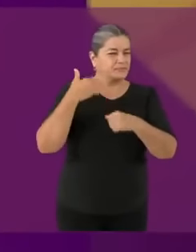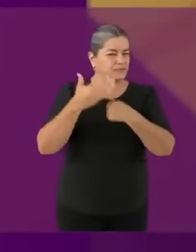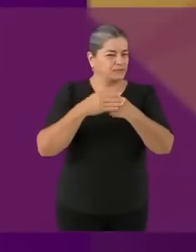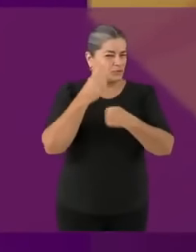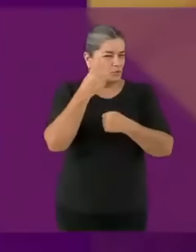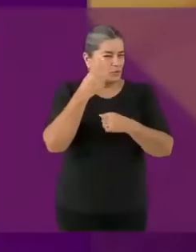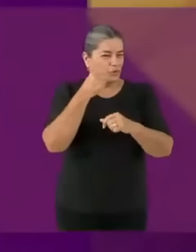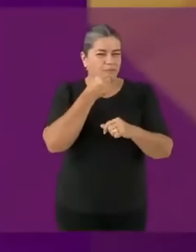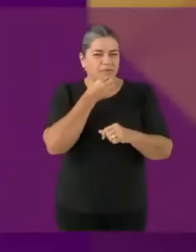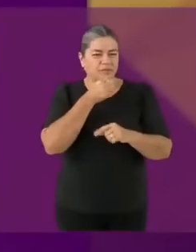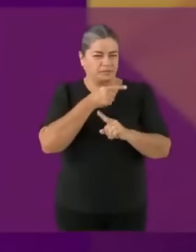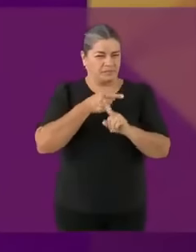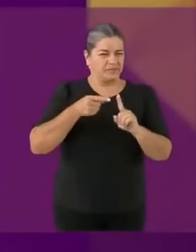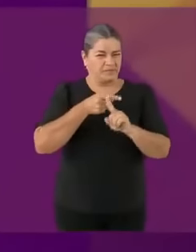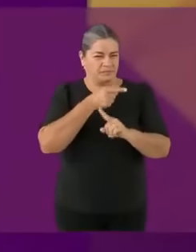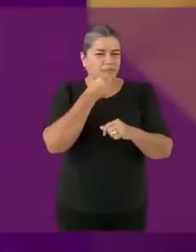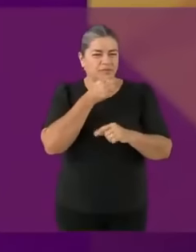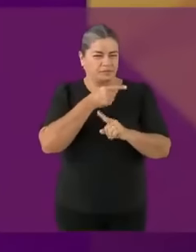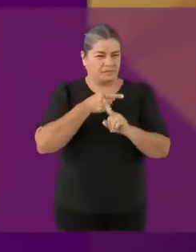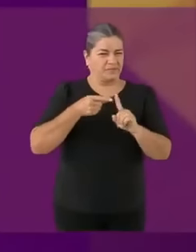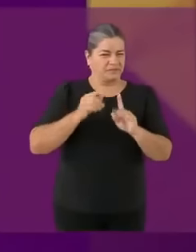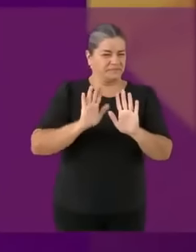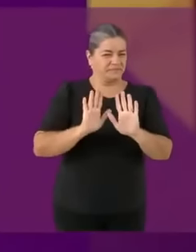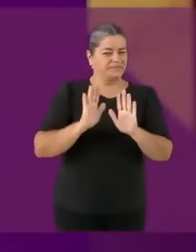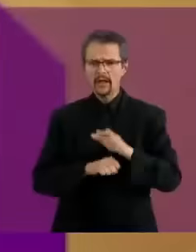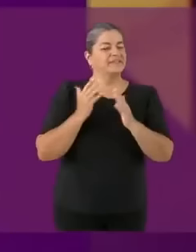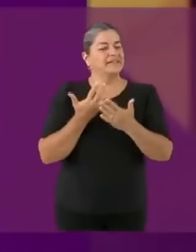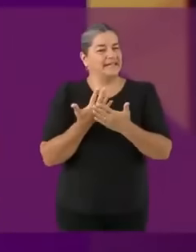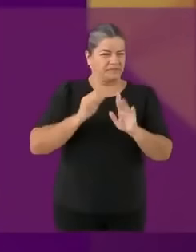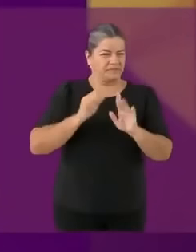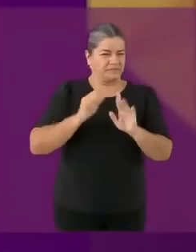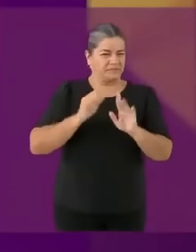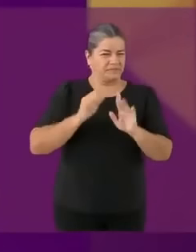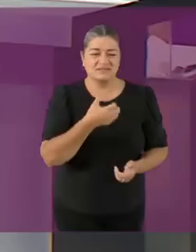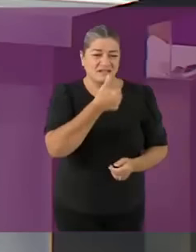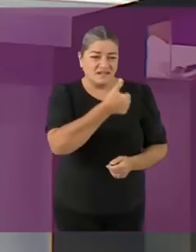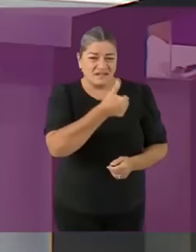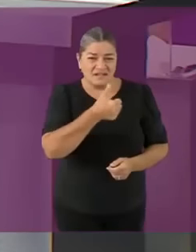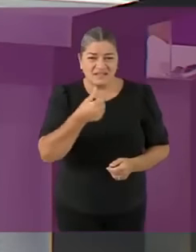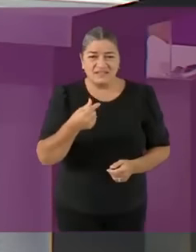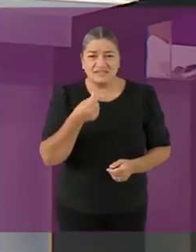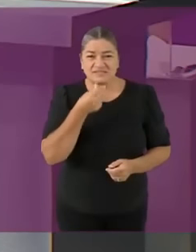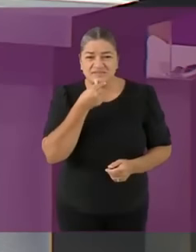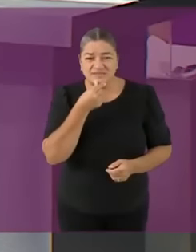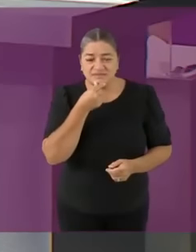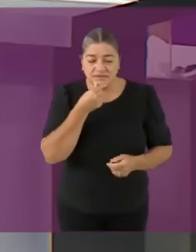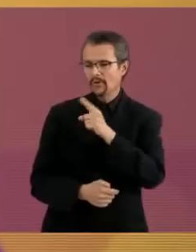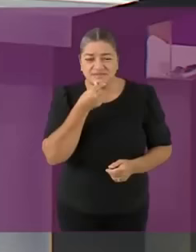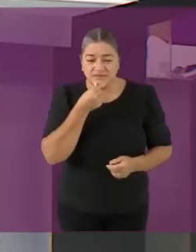pero desde niño me dicen: ¿quién chingad0s eres? Soy... tu papá *desaparece épicamente Gracias, gracias candidato joto